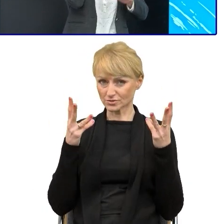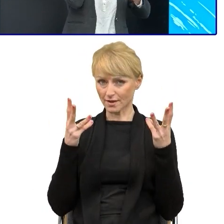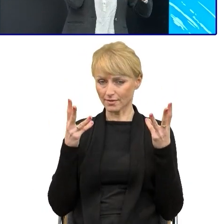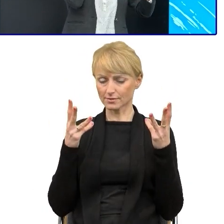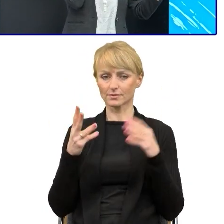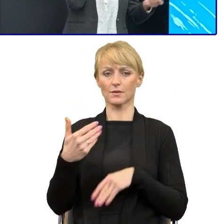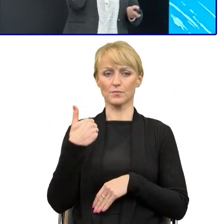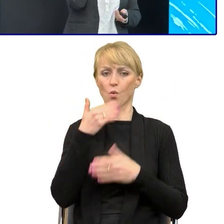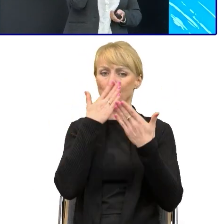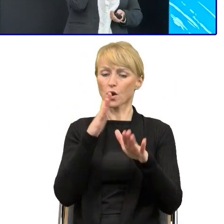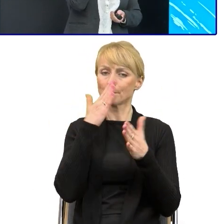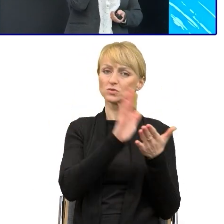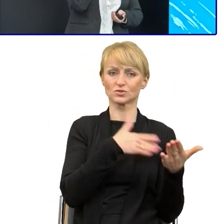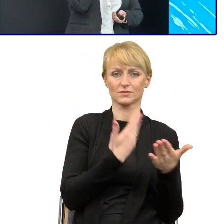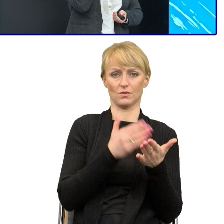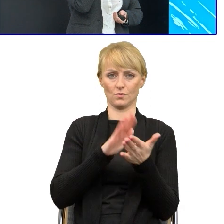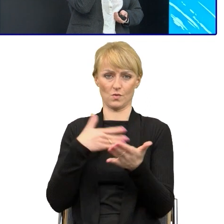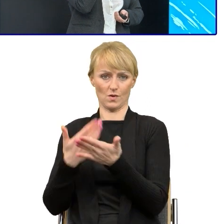Poza tą częścią wstępną, która miała przekonać